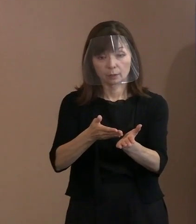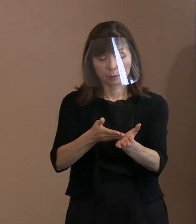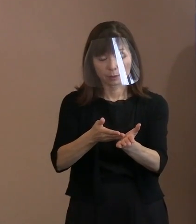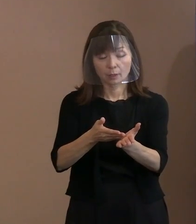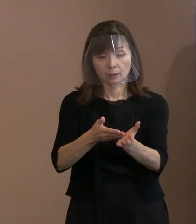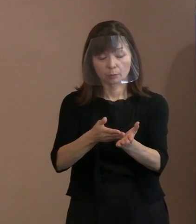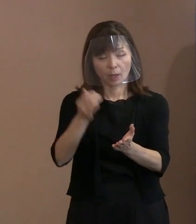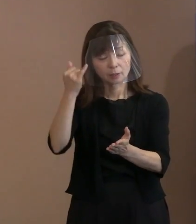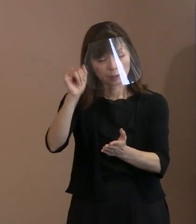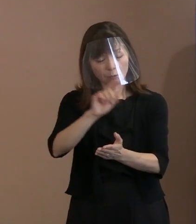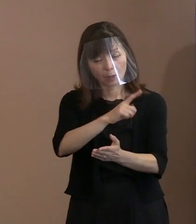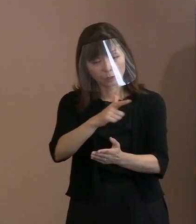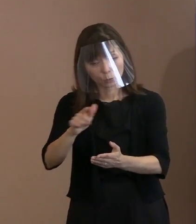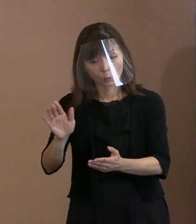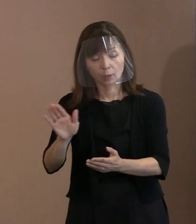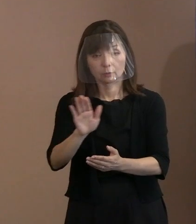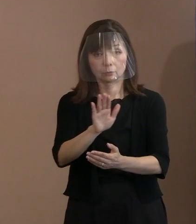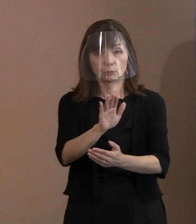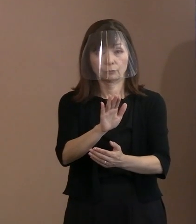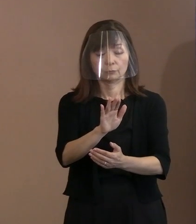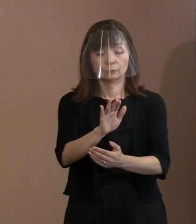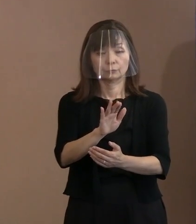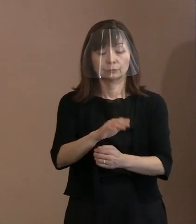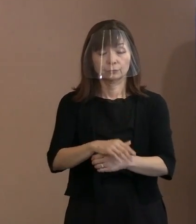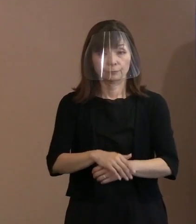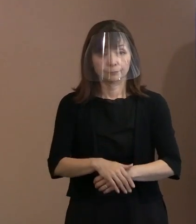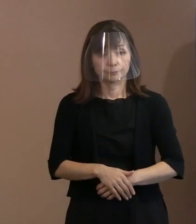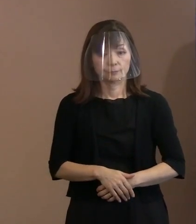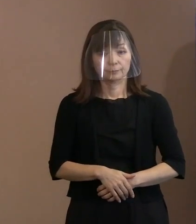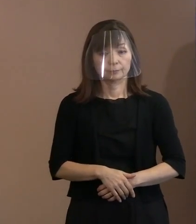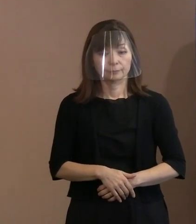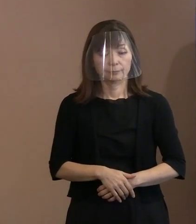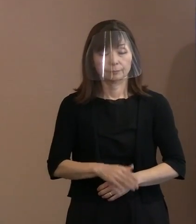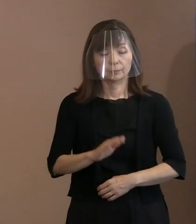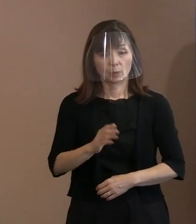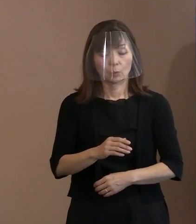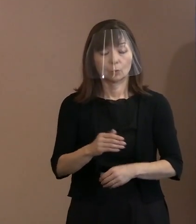最終的にはいつも言う､ 対話､ダイアログというのを､